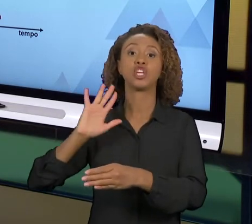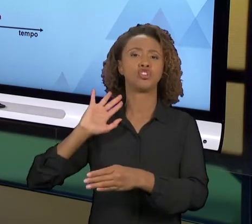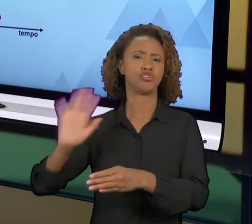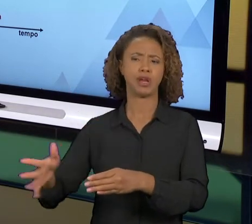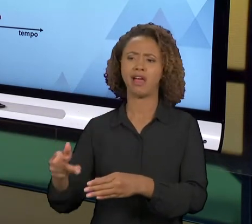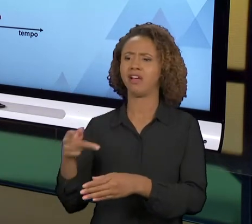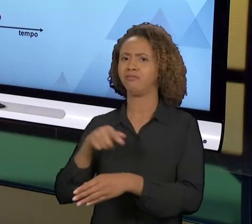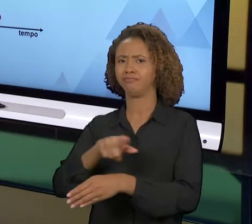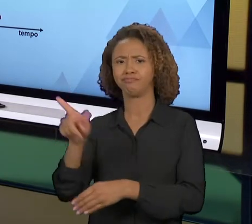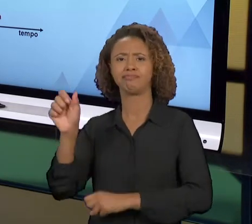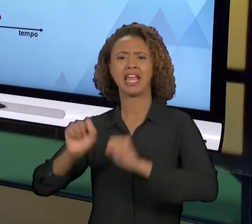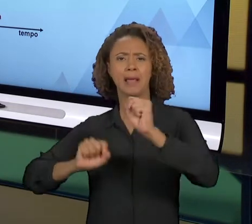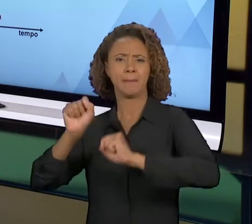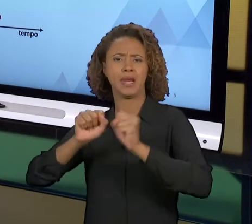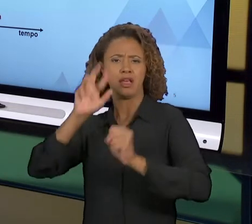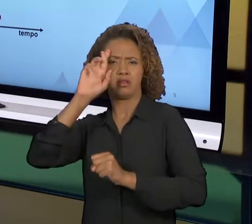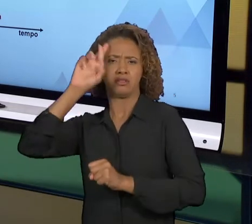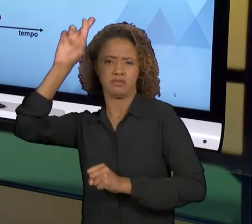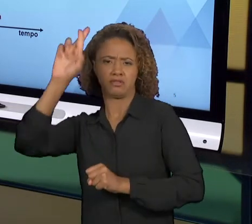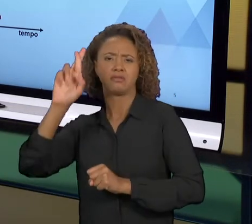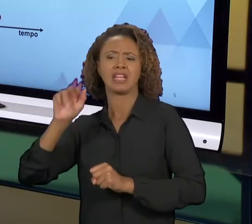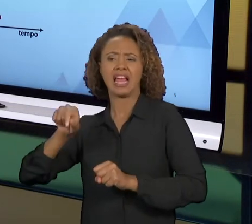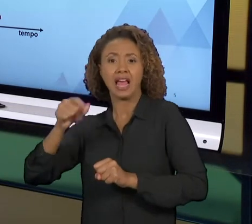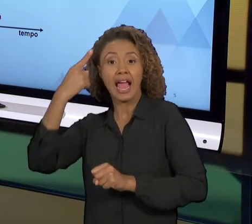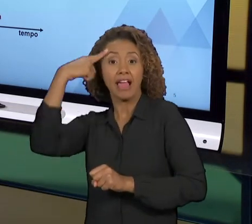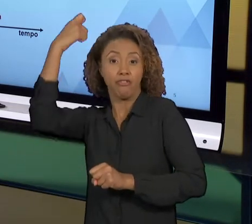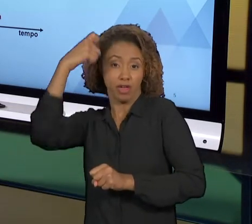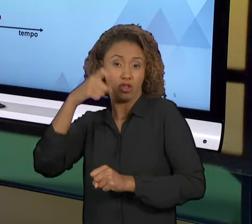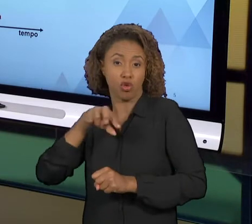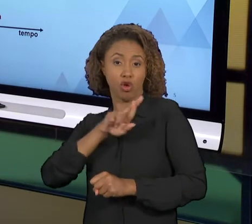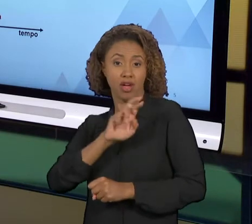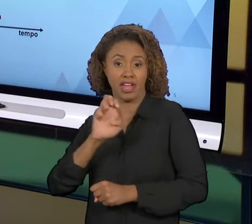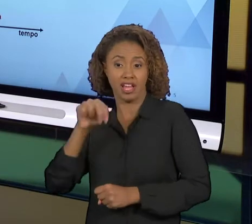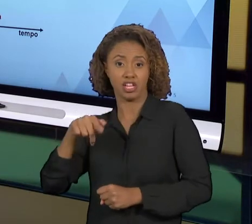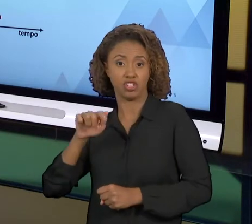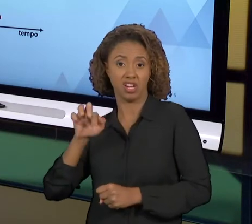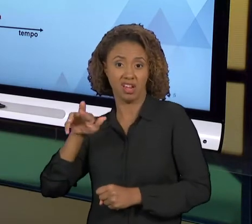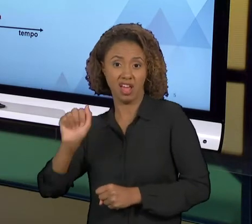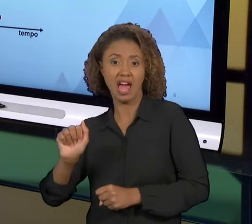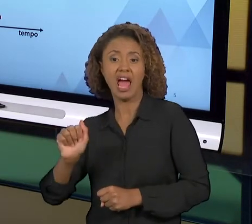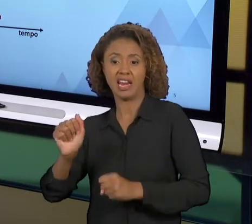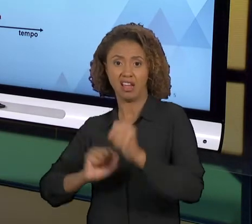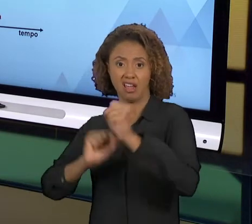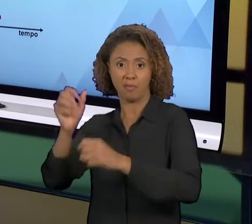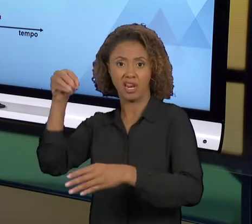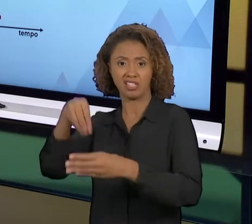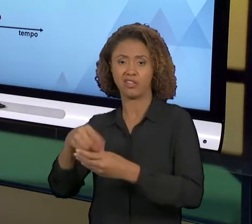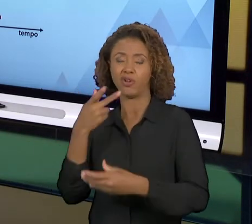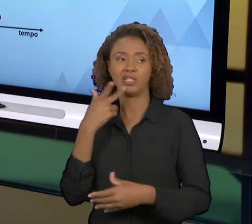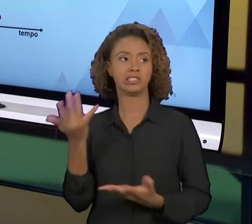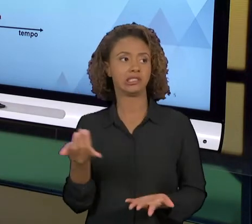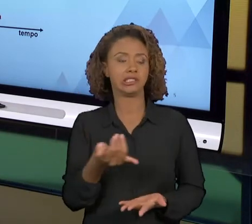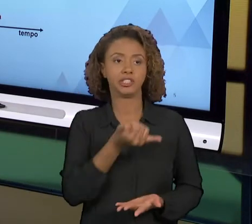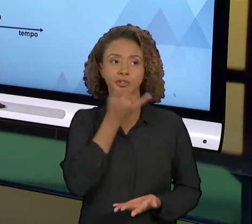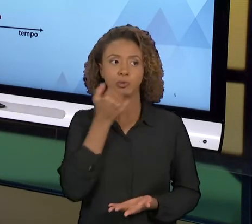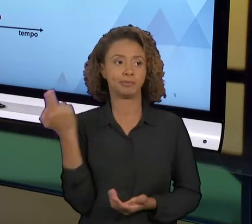PRÓPRIOS IDEALIZADORES JÁ DISSERAM QUE ELA FOI INFELIZ NA SUA CONCEPÇÃO PORQUE VOCÊ DESFAZER TUDO QUE A EMPRESA FAZ, FAZER COMPLETAMENTE